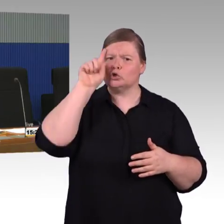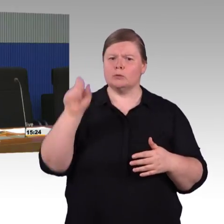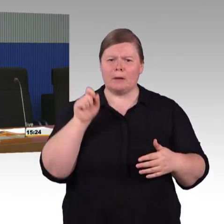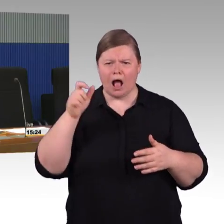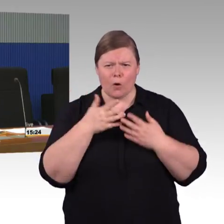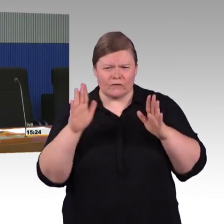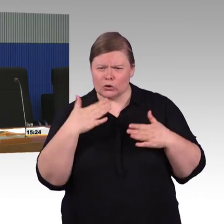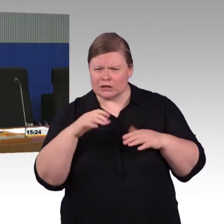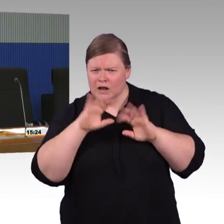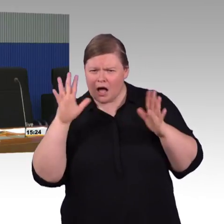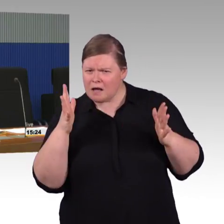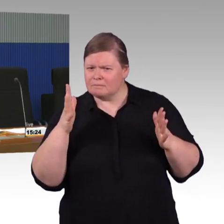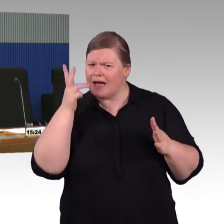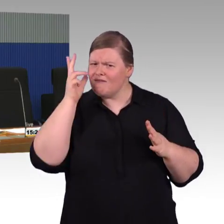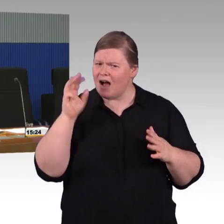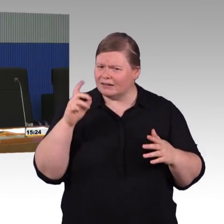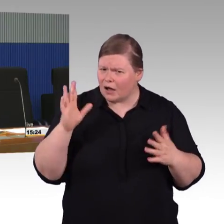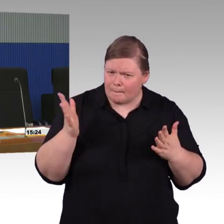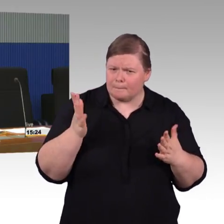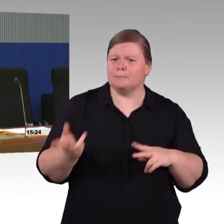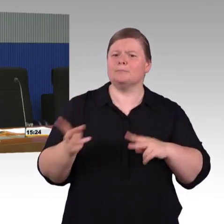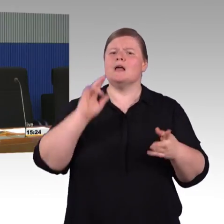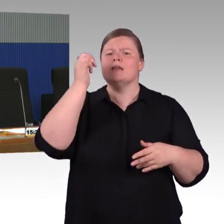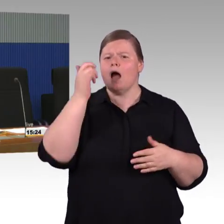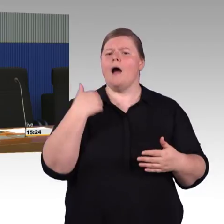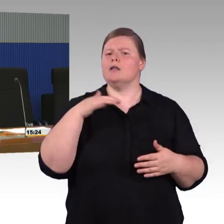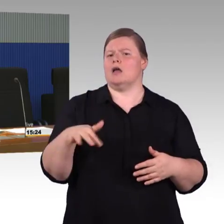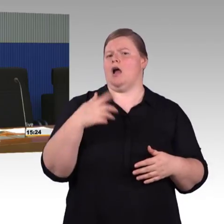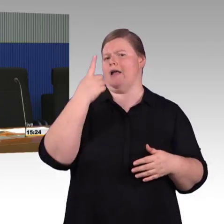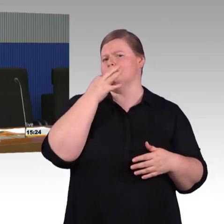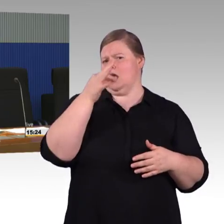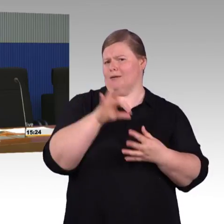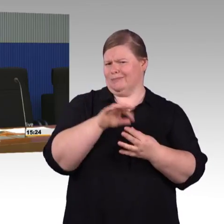Das setzen wir um. Ich habe vorhin versucht deutlich zu machen,